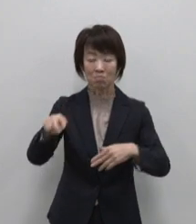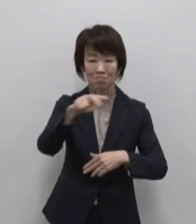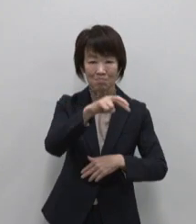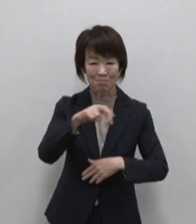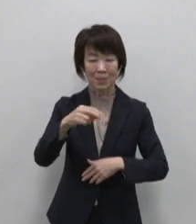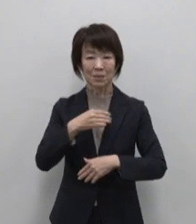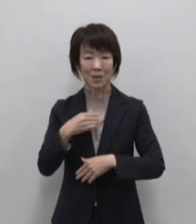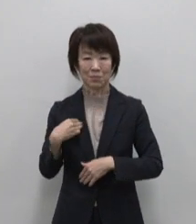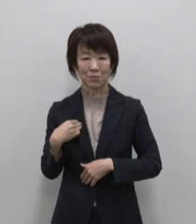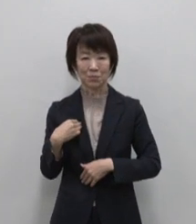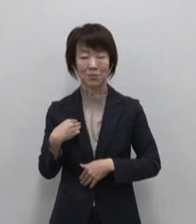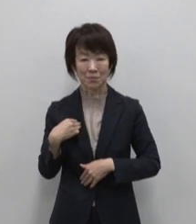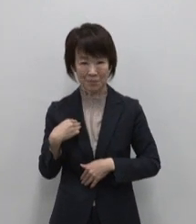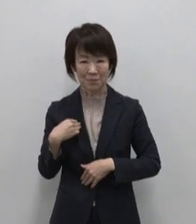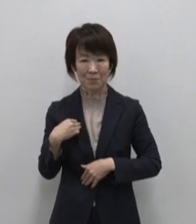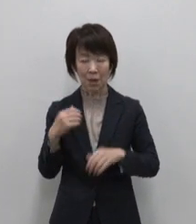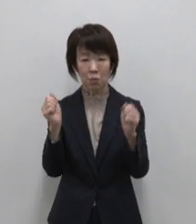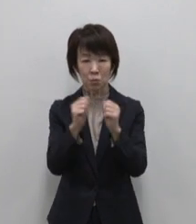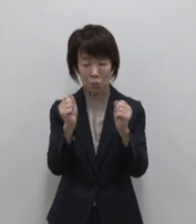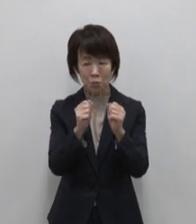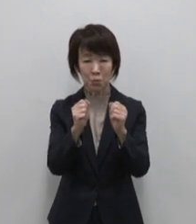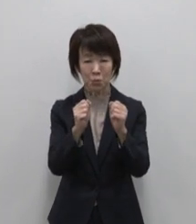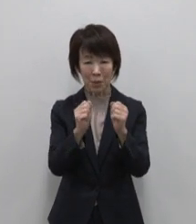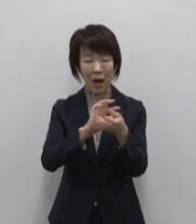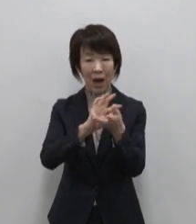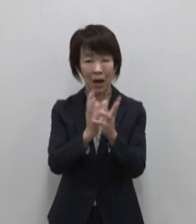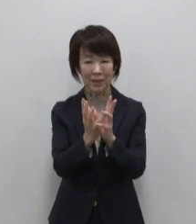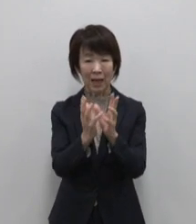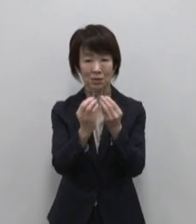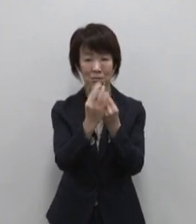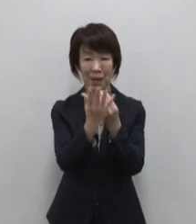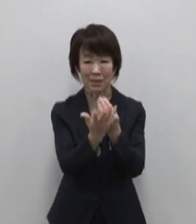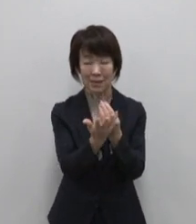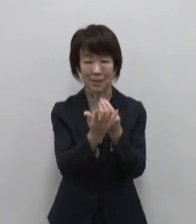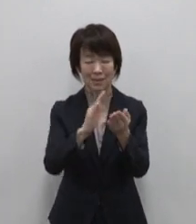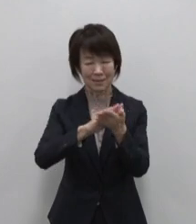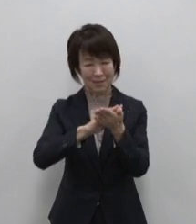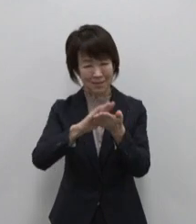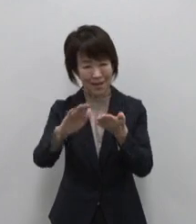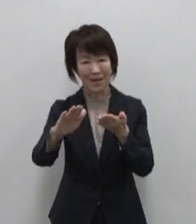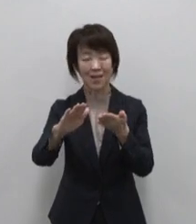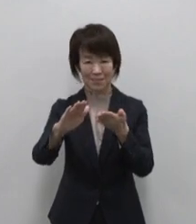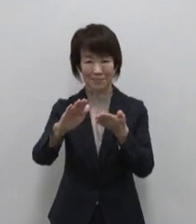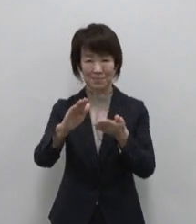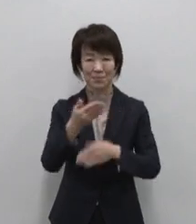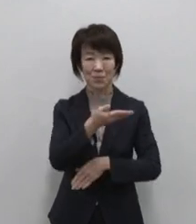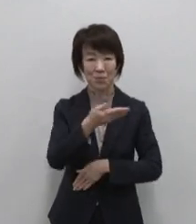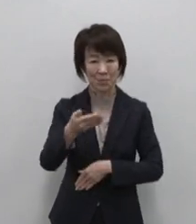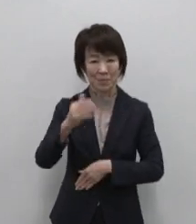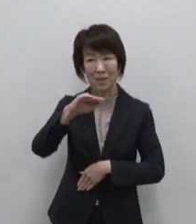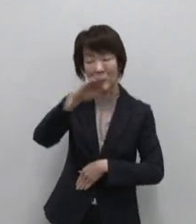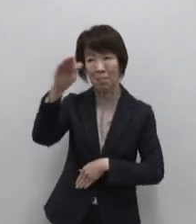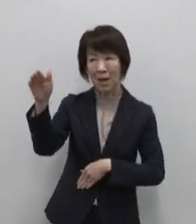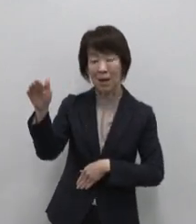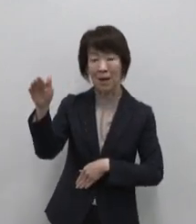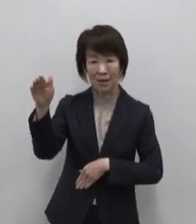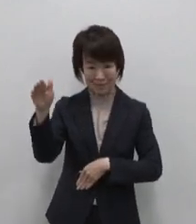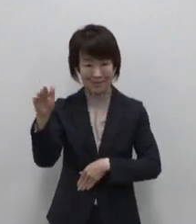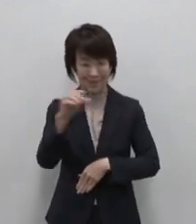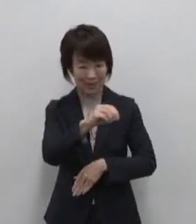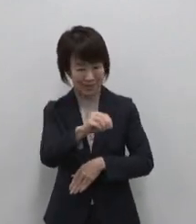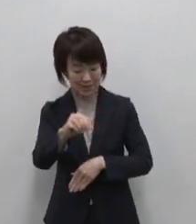冬になると日本一の椿の花に 覆われます 海の幸 山の幸 地の幸と